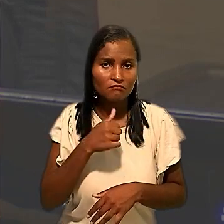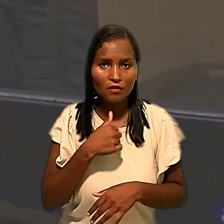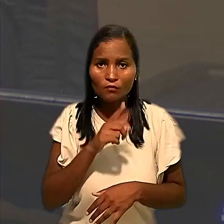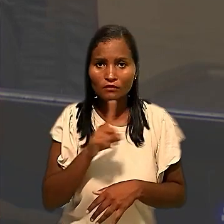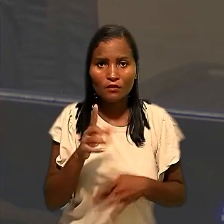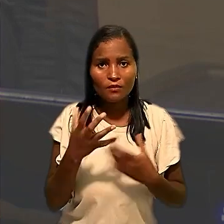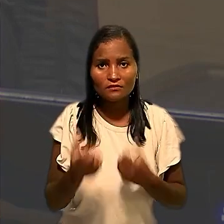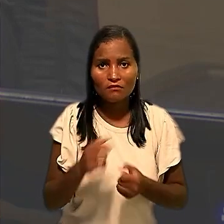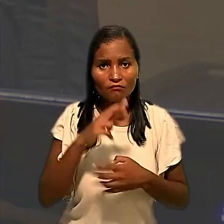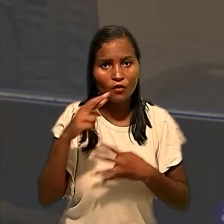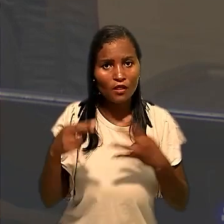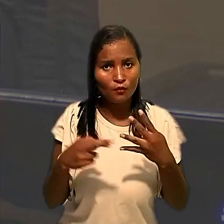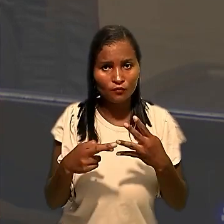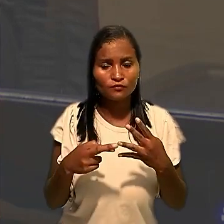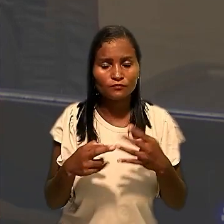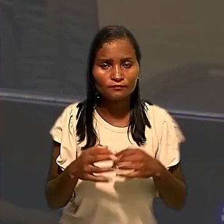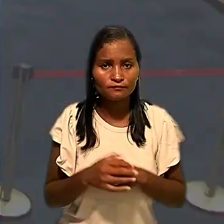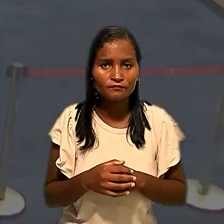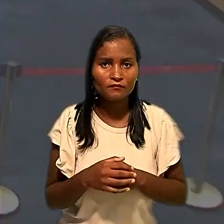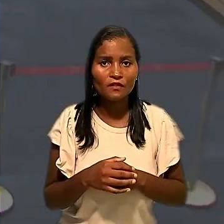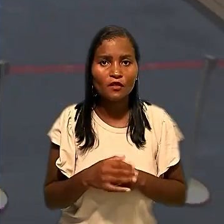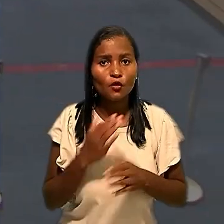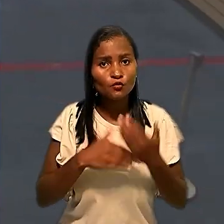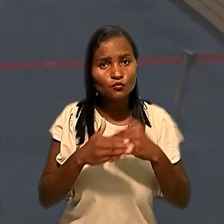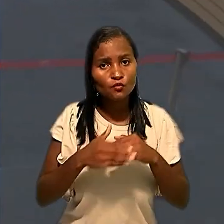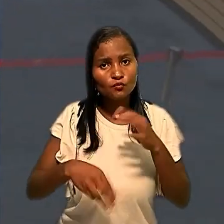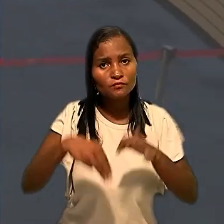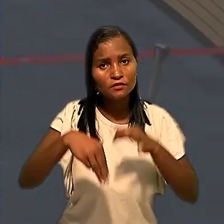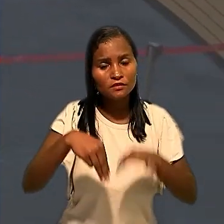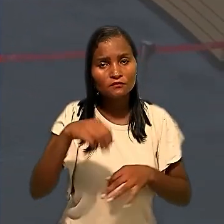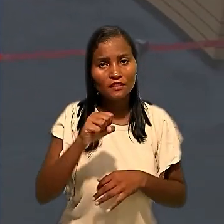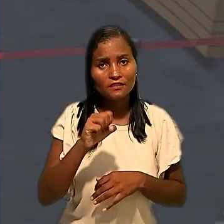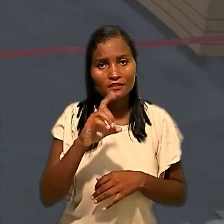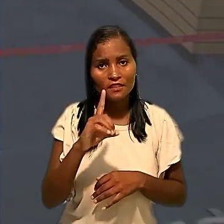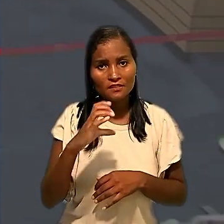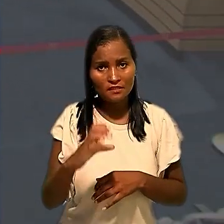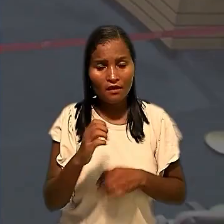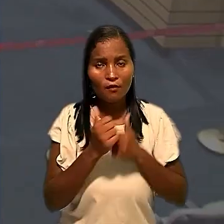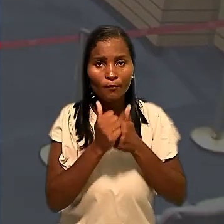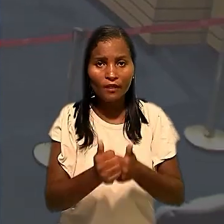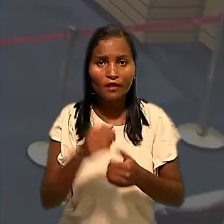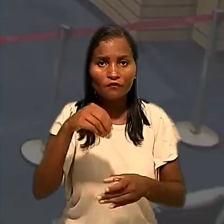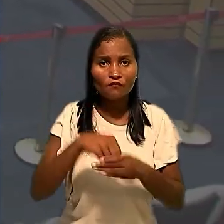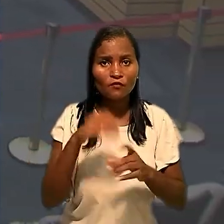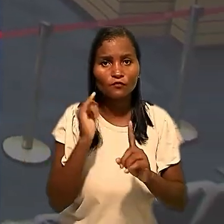provimento ao recurso neste particular". Todos os ministros da SDC acompanharam o voto do relator.